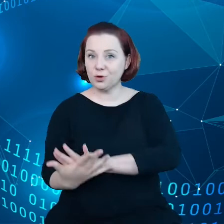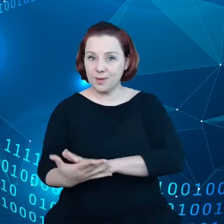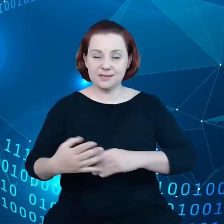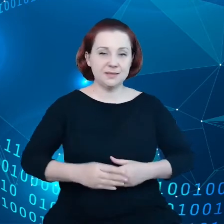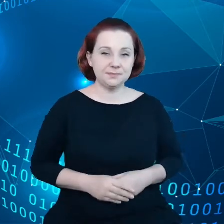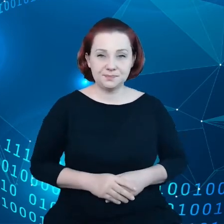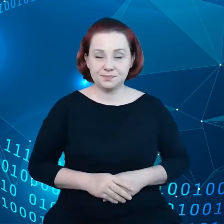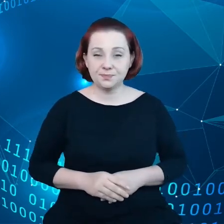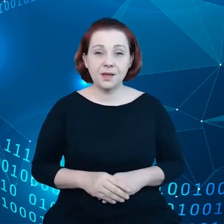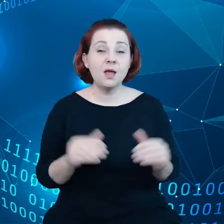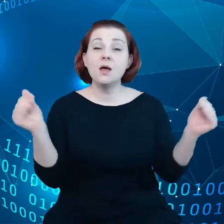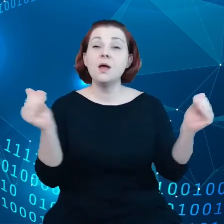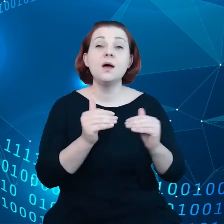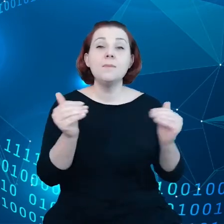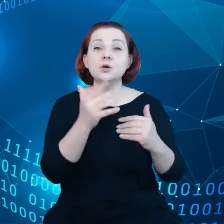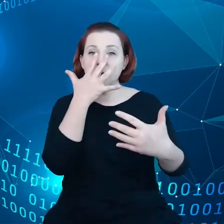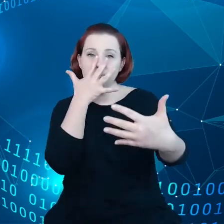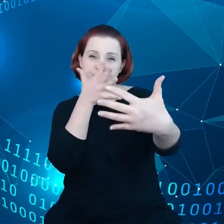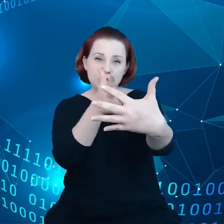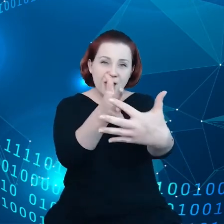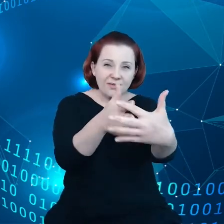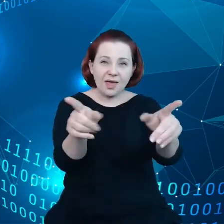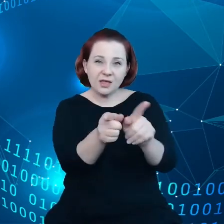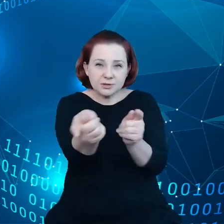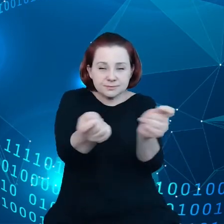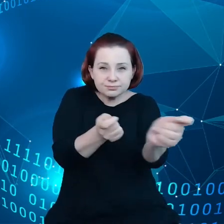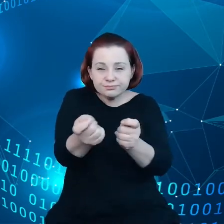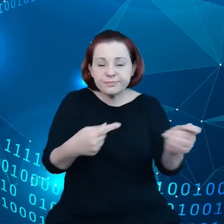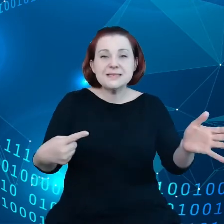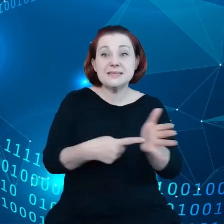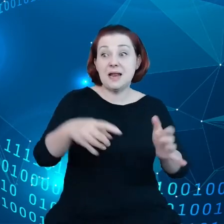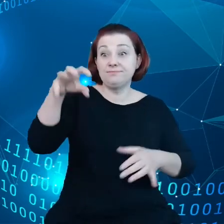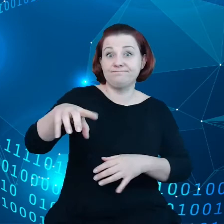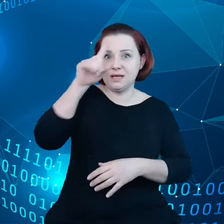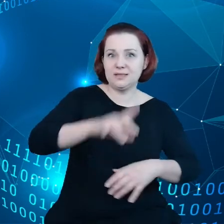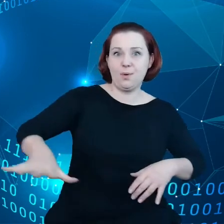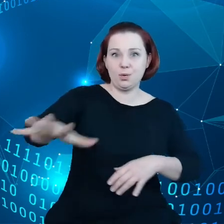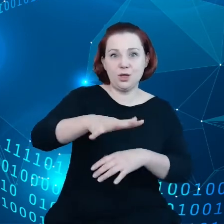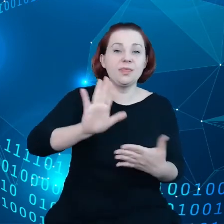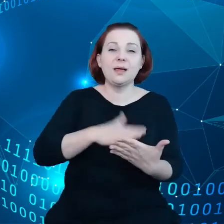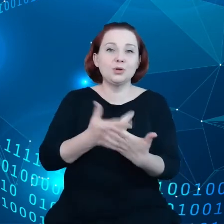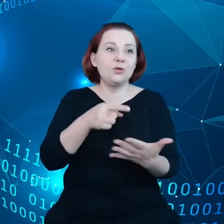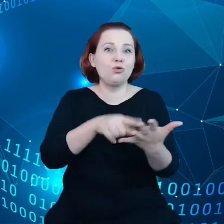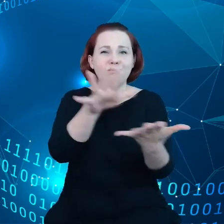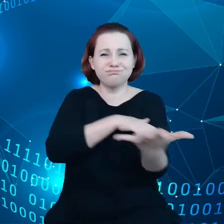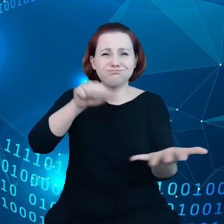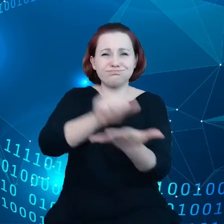Można przewidywać i zarządzać celami związanymi ze społeczeństwem takie jak tutaj, na przykład katastrofa klimatyczna,